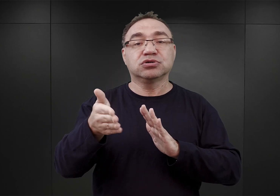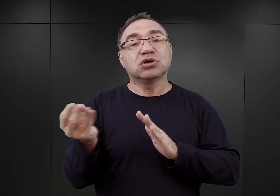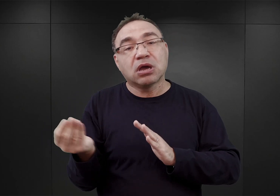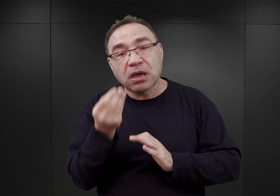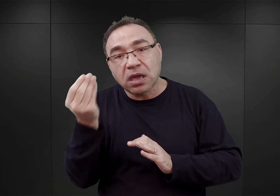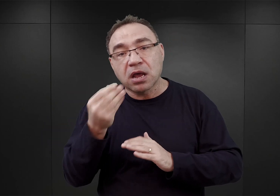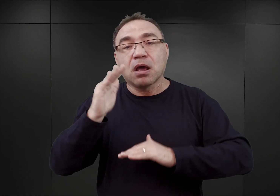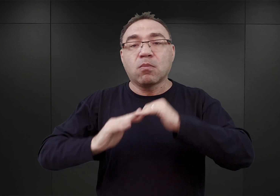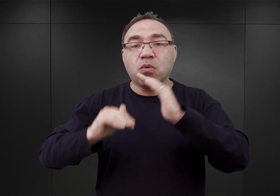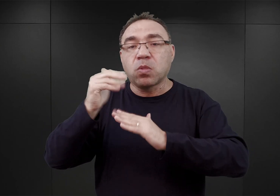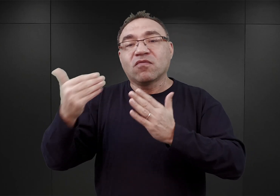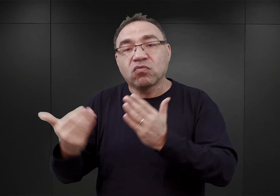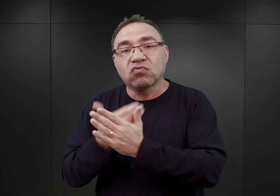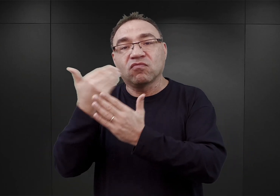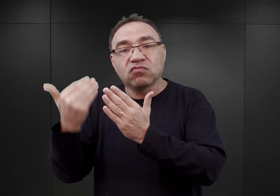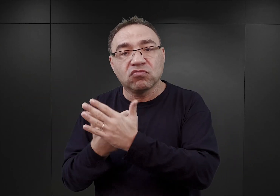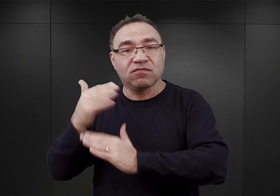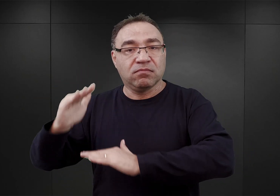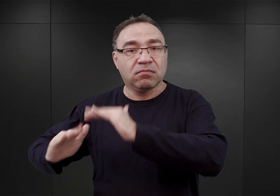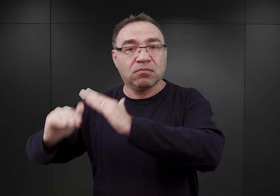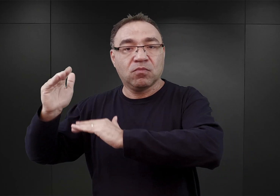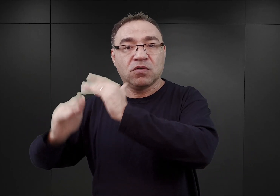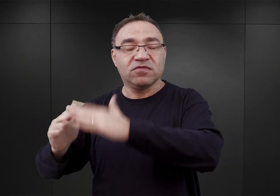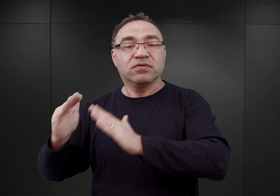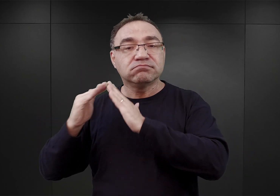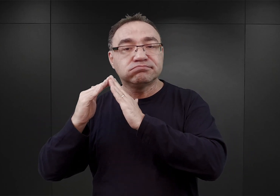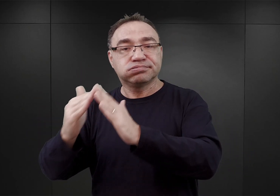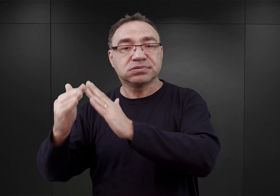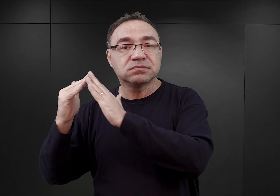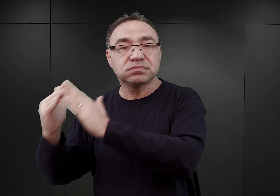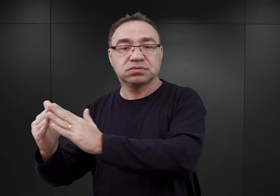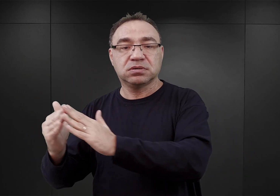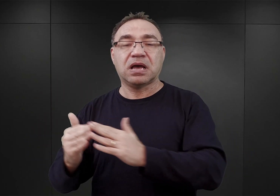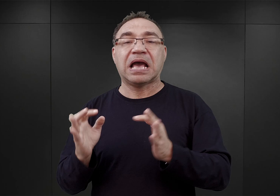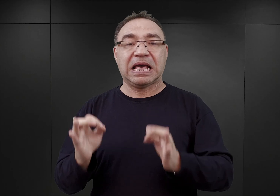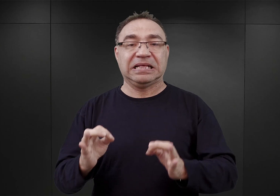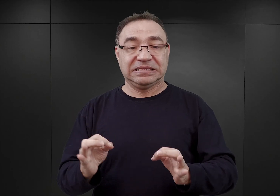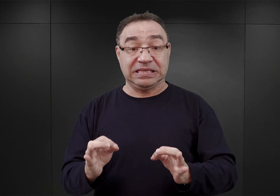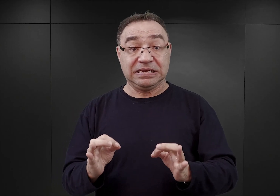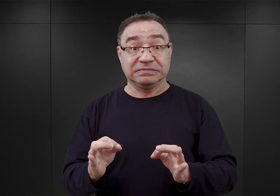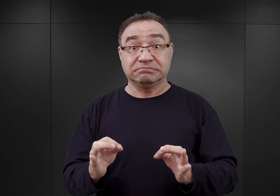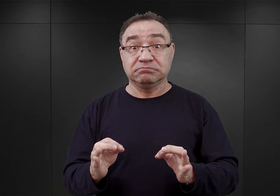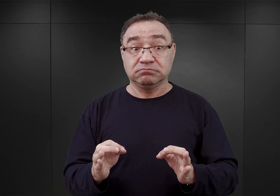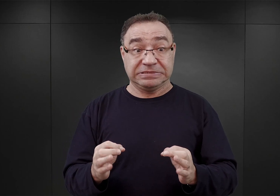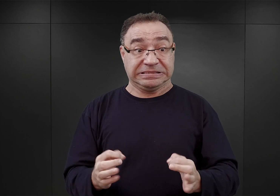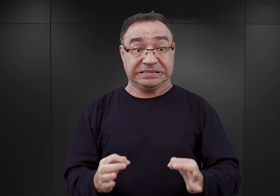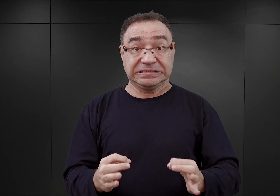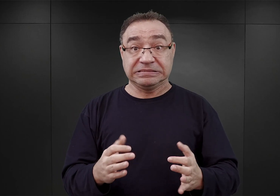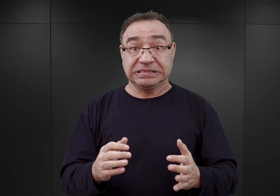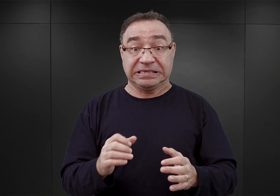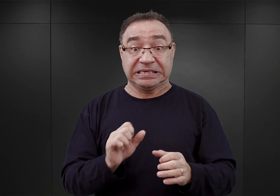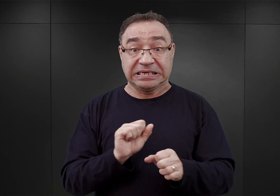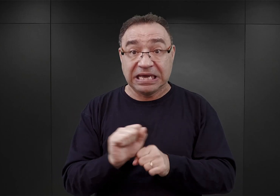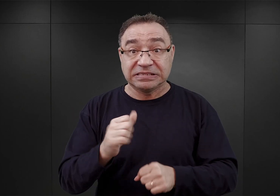kolejnych budynków, bloków murowanych. Natomiast te, które już tutaj były, było można, ich zdaniem,